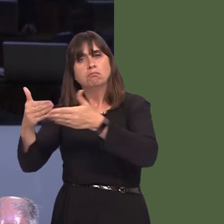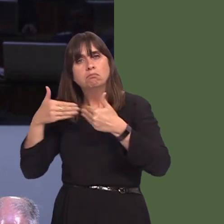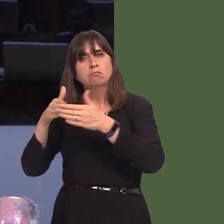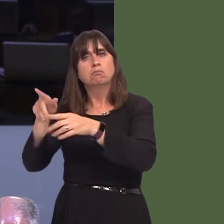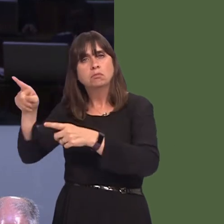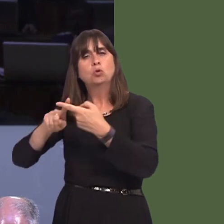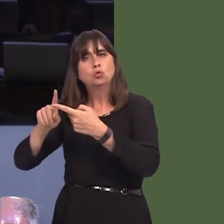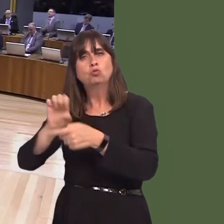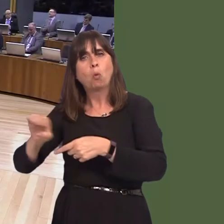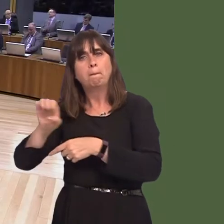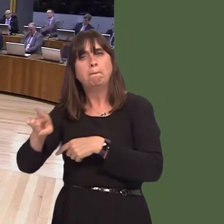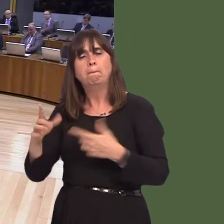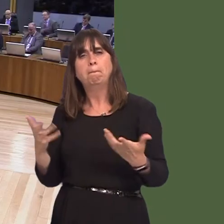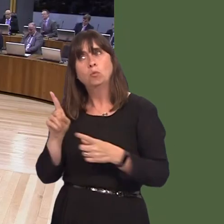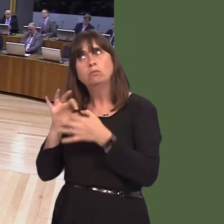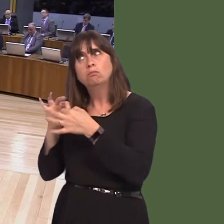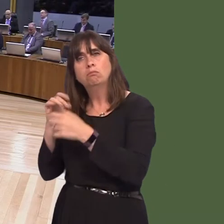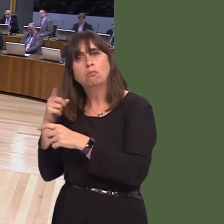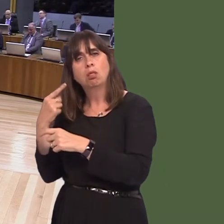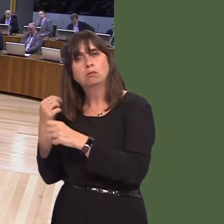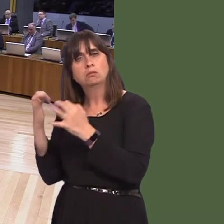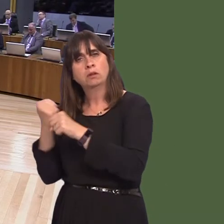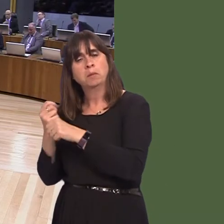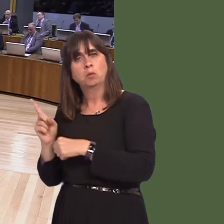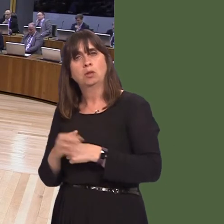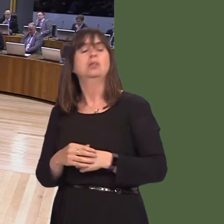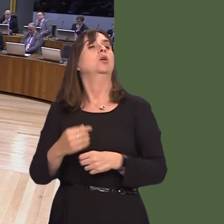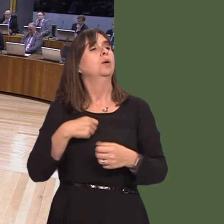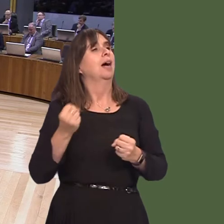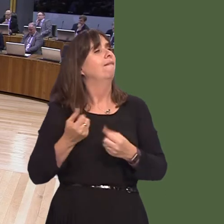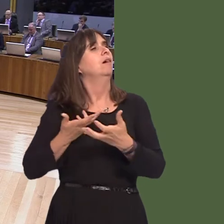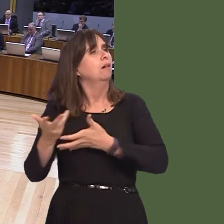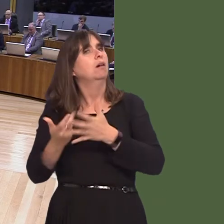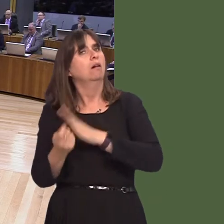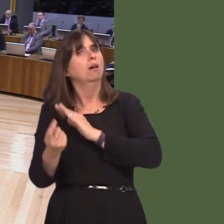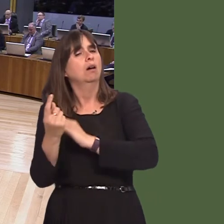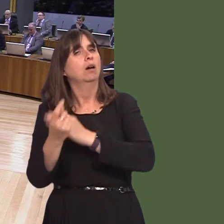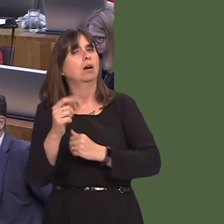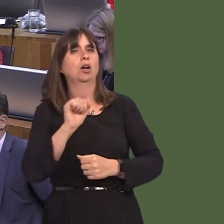Carwyn Jones AM: It is, and we do when we can. In his constituency, of course, he will